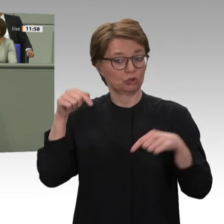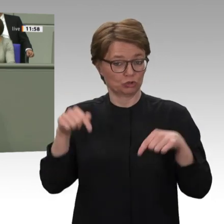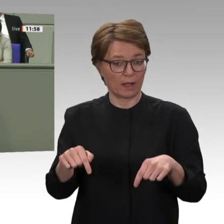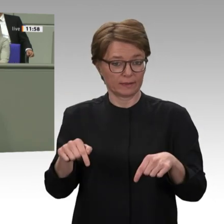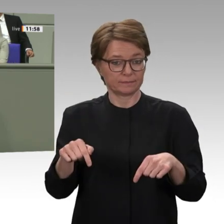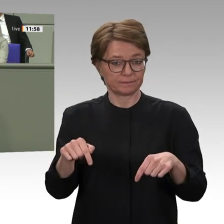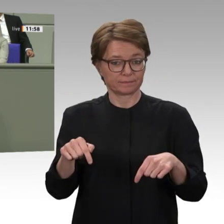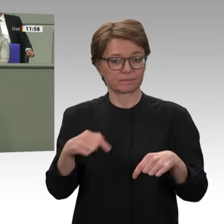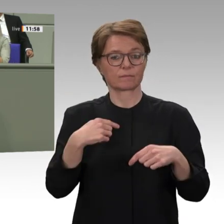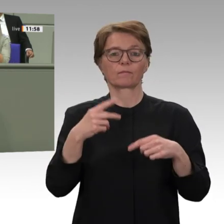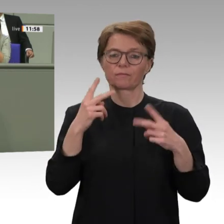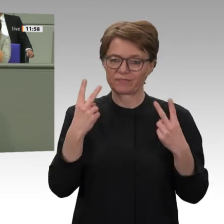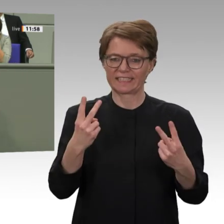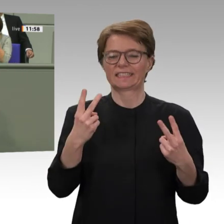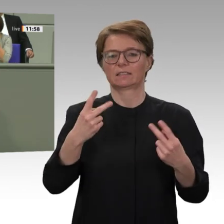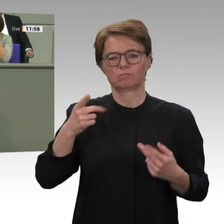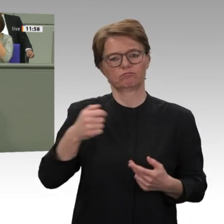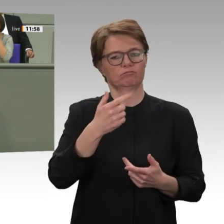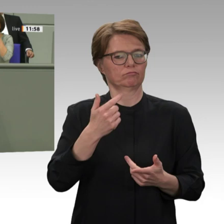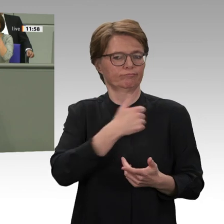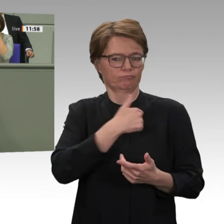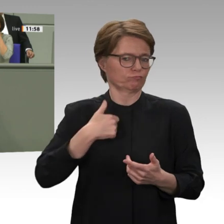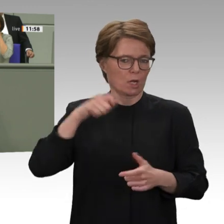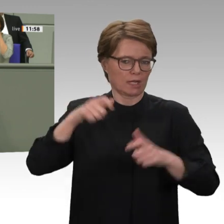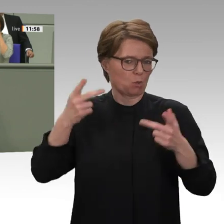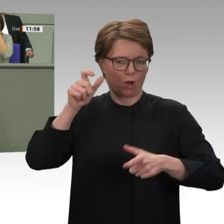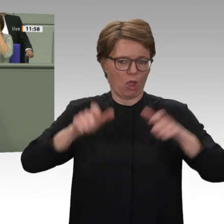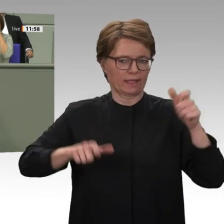Ich kann nicht verstehen, dass Sie sozusagen dem Gesamtprojekt der Vereinten Nationen